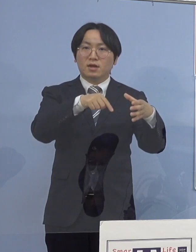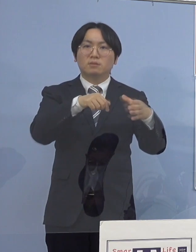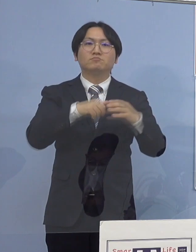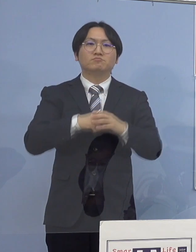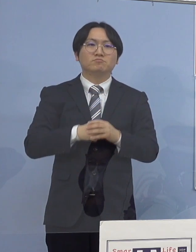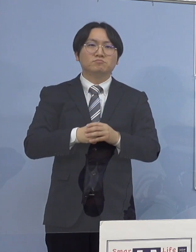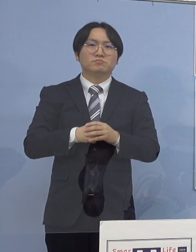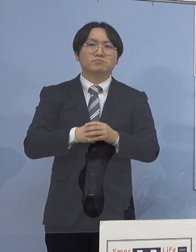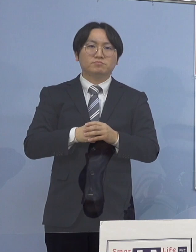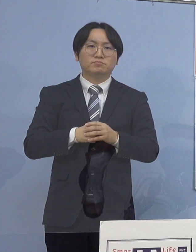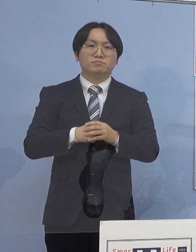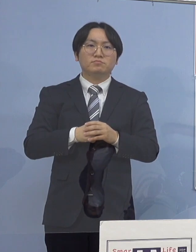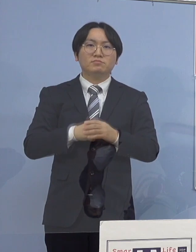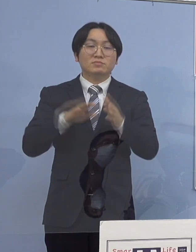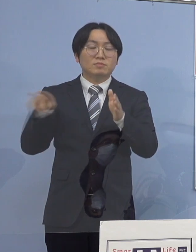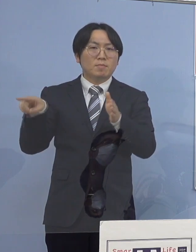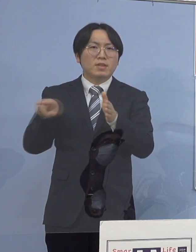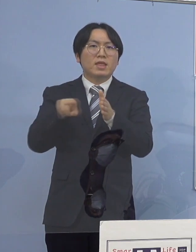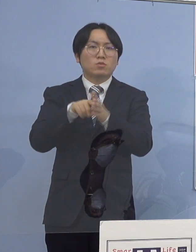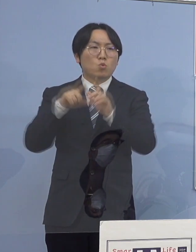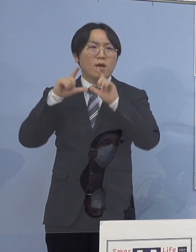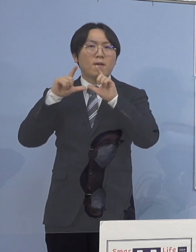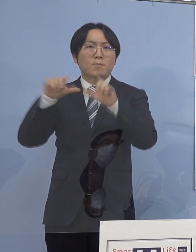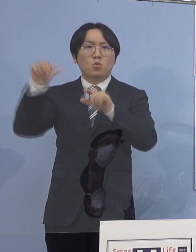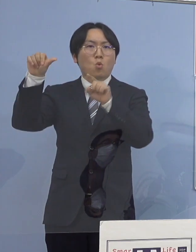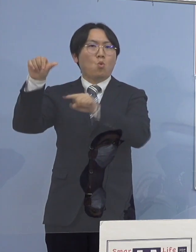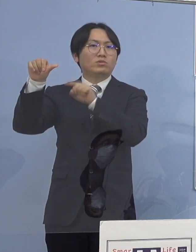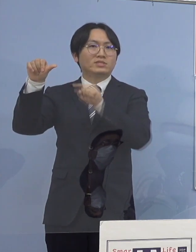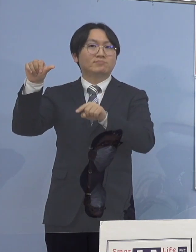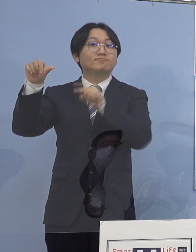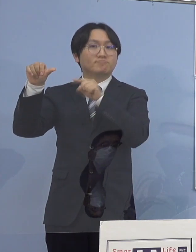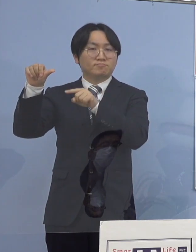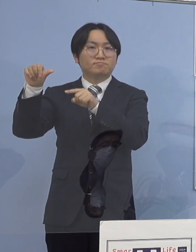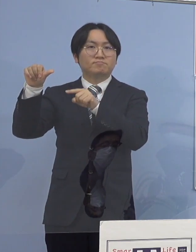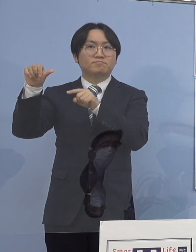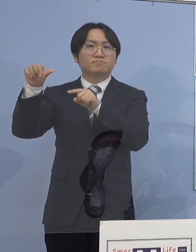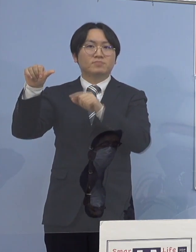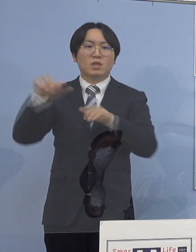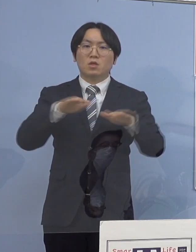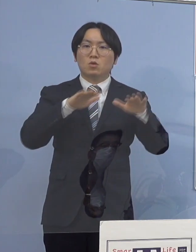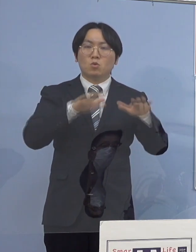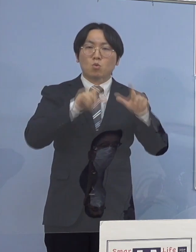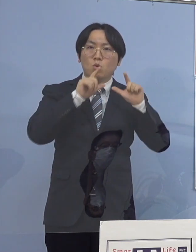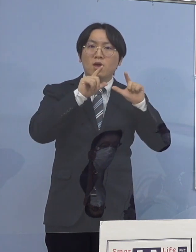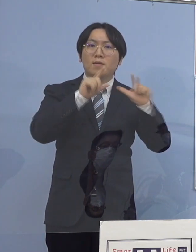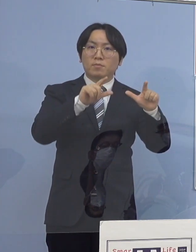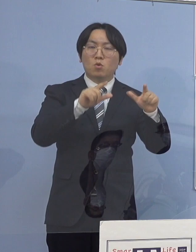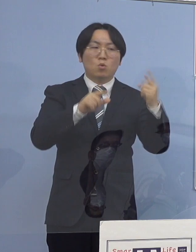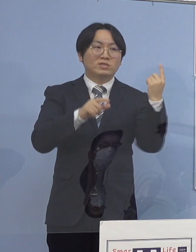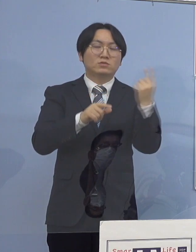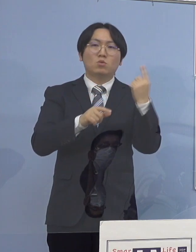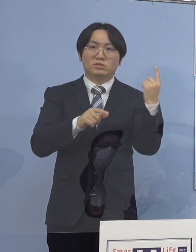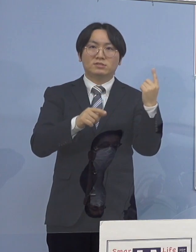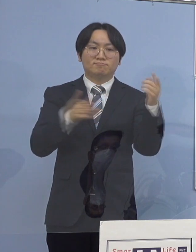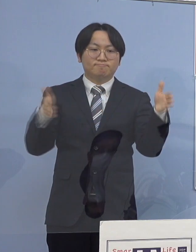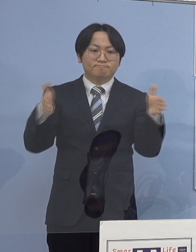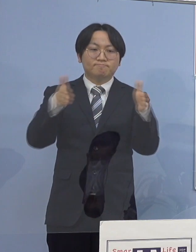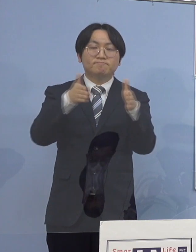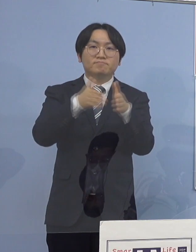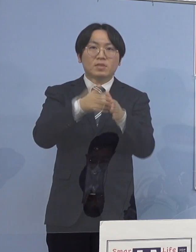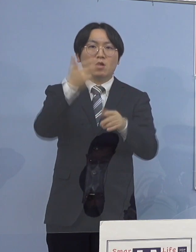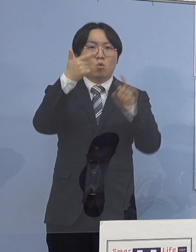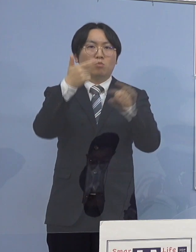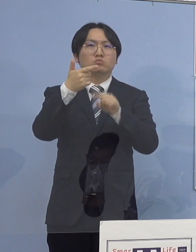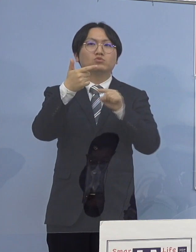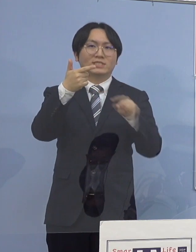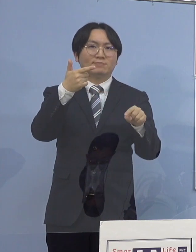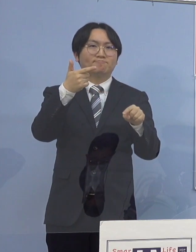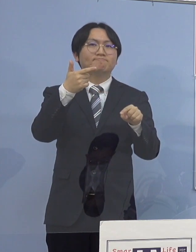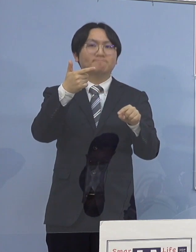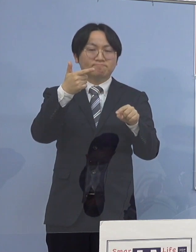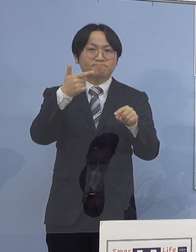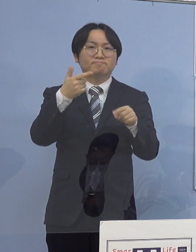これまで発表いたしました5名の感染者に 本日発表の1名を合わせた計6名の感染者が